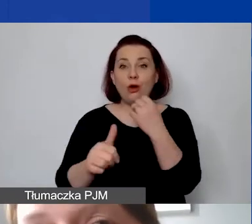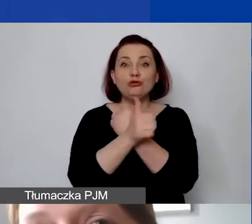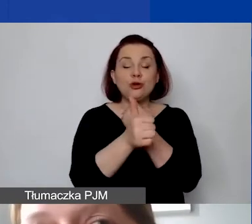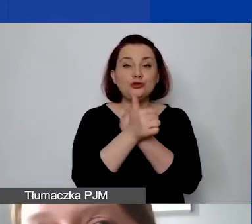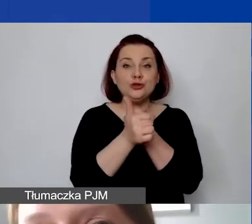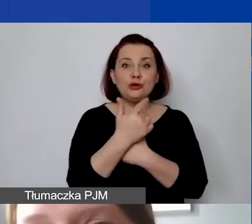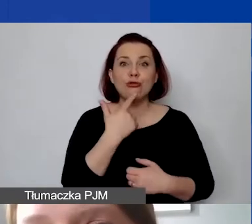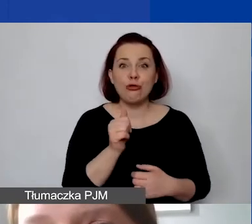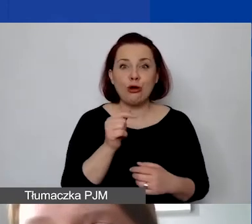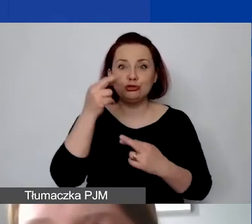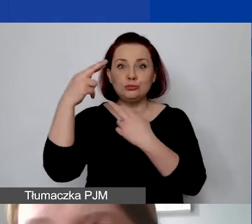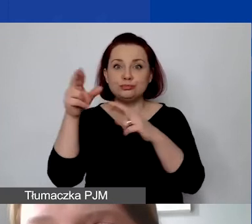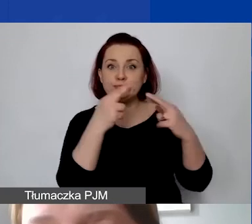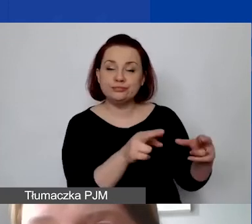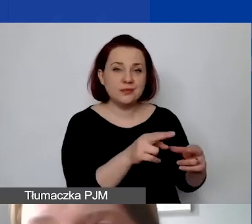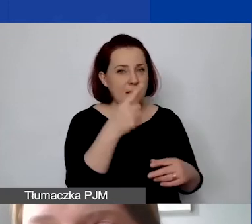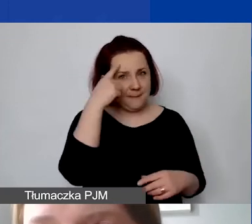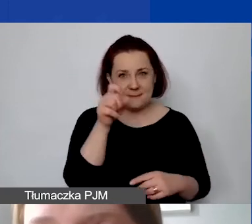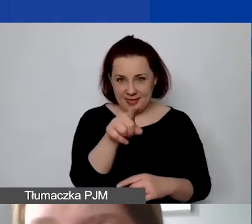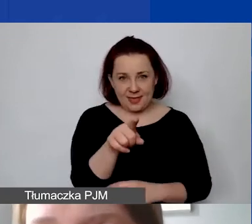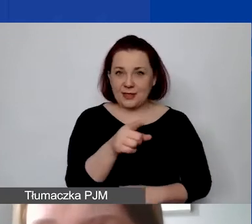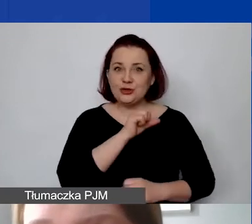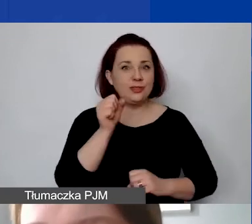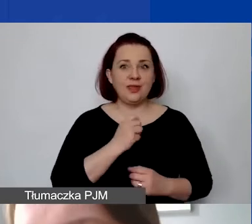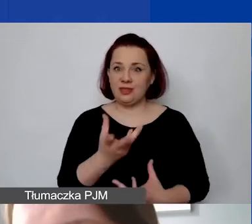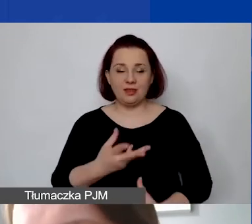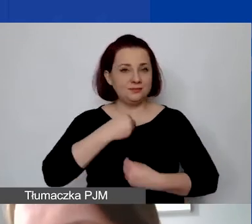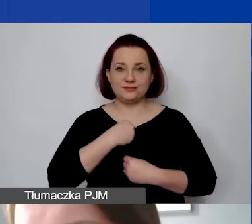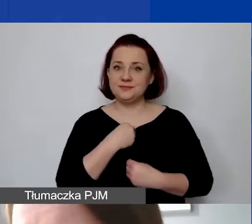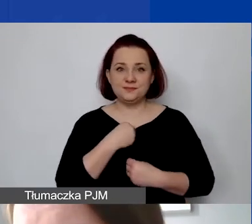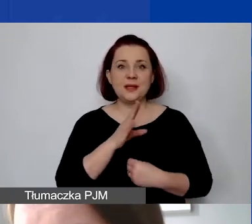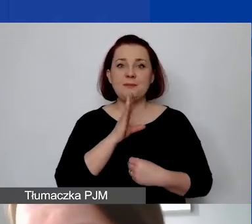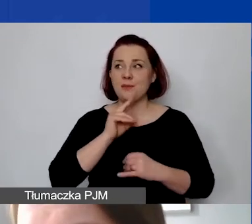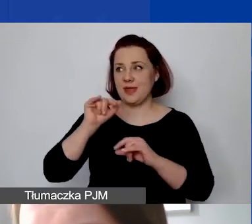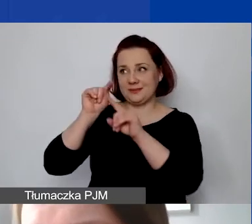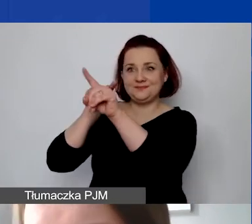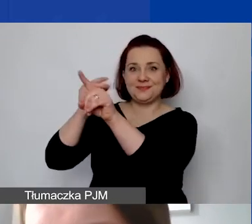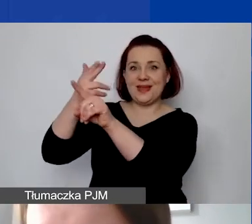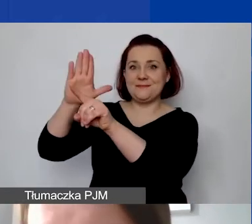Oczywiście proszę pamiętać o tym, że nigdy państwo nie otrzymają takiego kursu jak NBP-u. Będzie on zawsze trochę niższy.